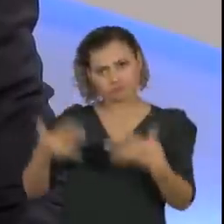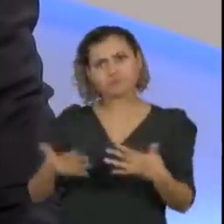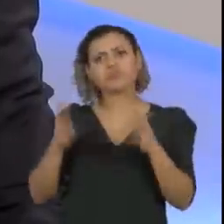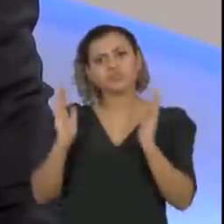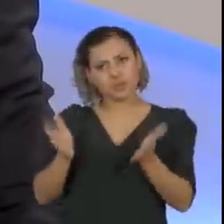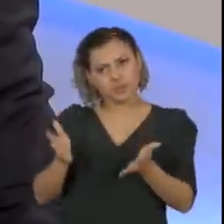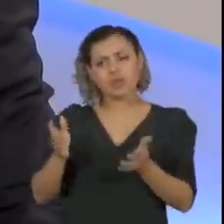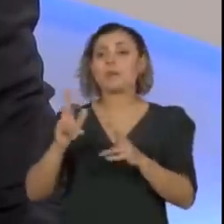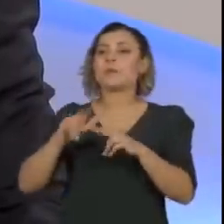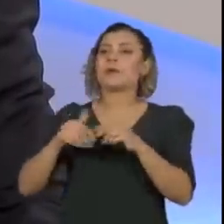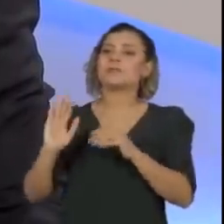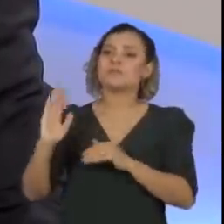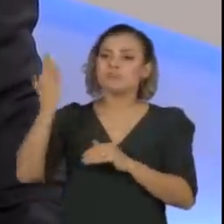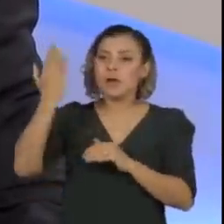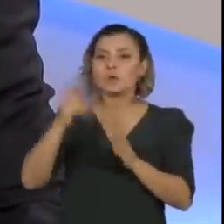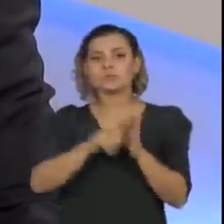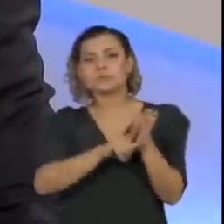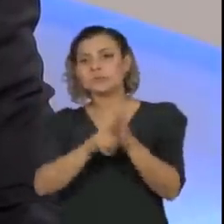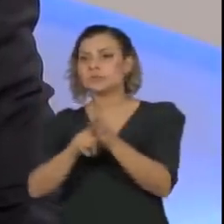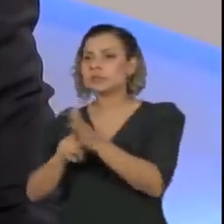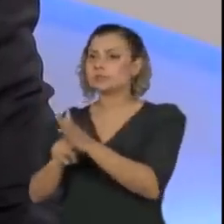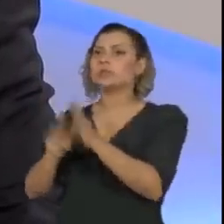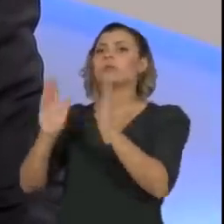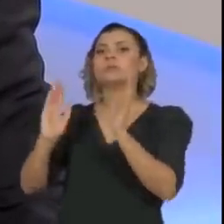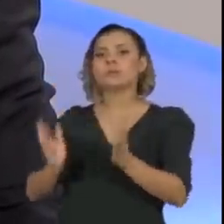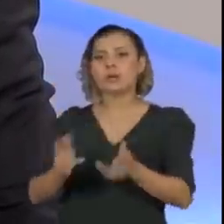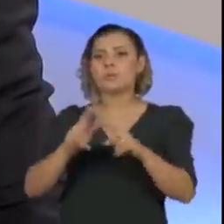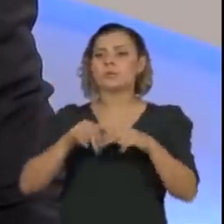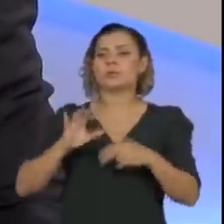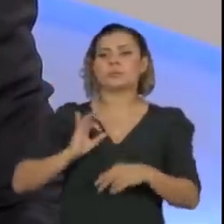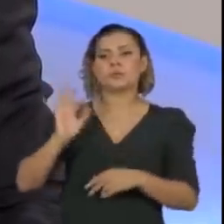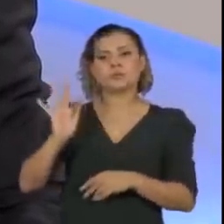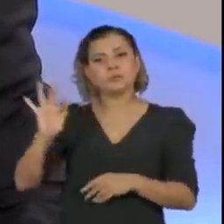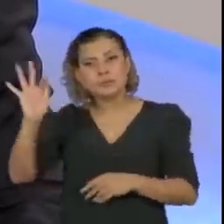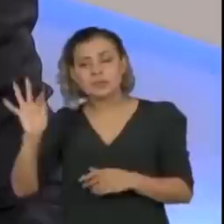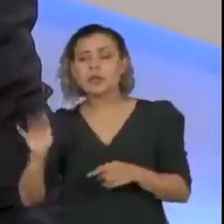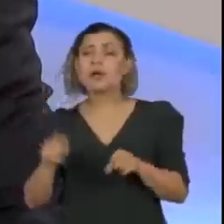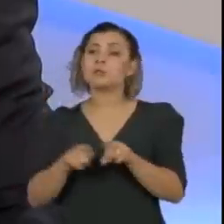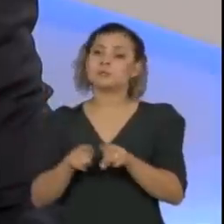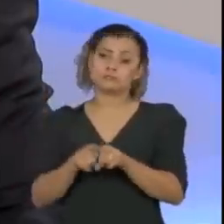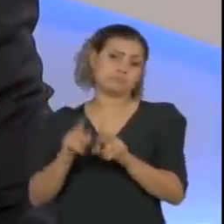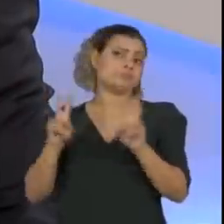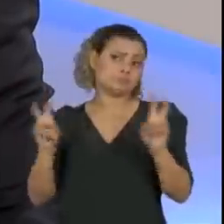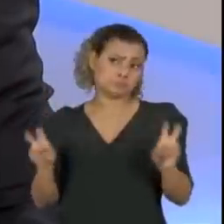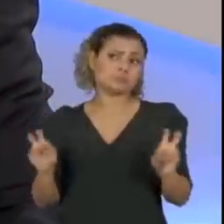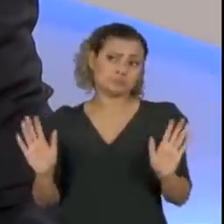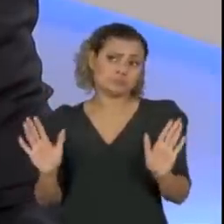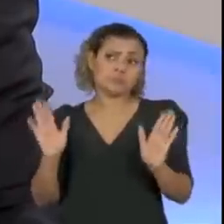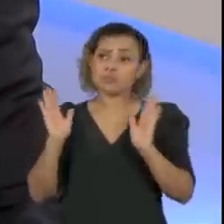da fraude envolvendo uma investigação da Polícia Federal, depois o fato foi devidamente equacionado.